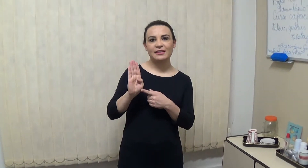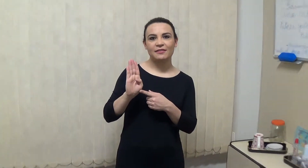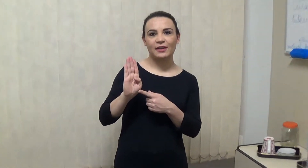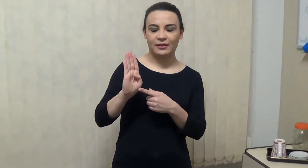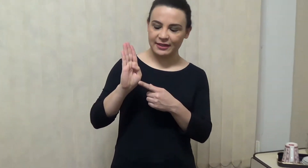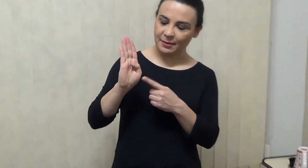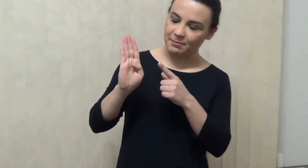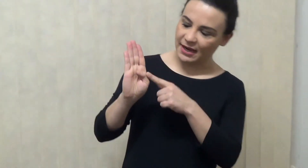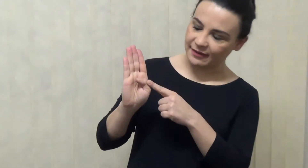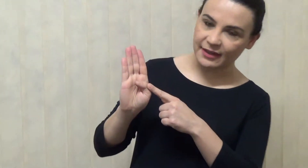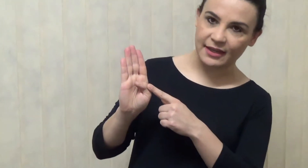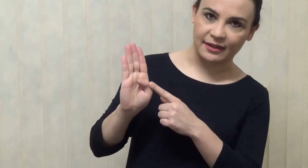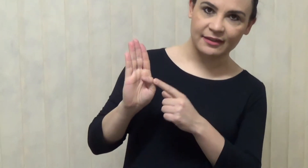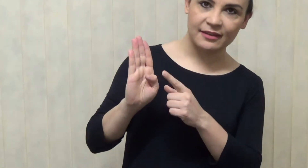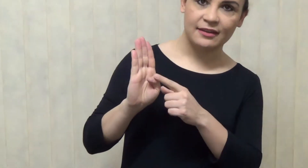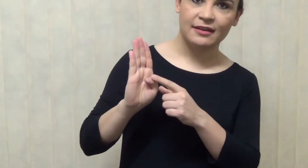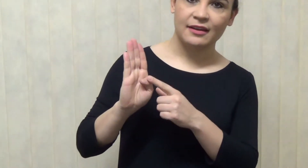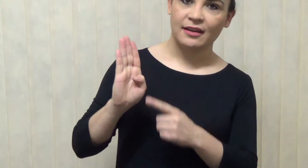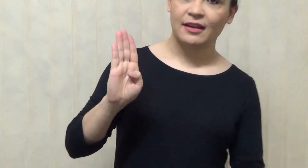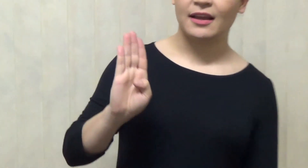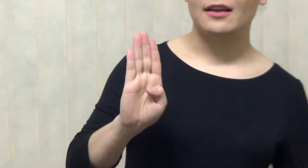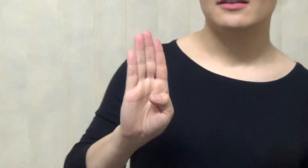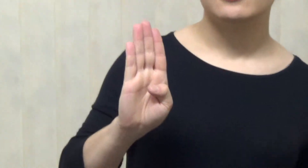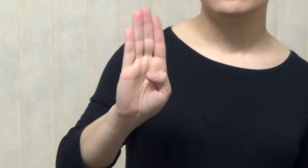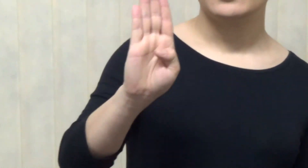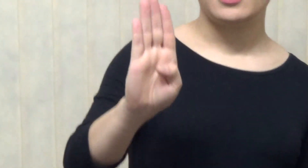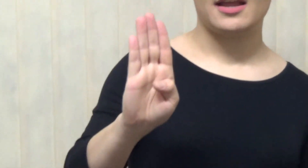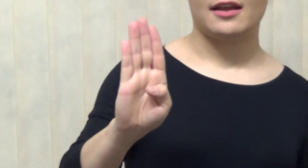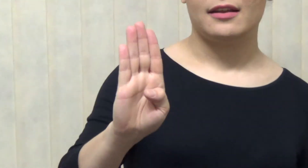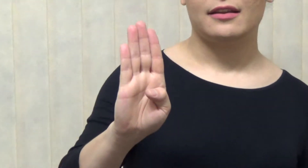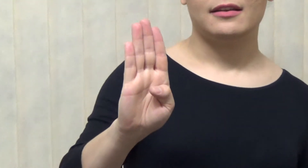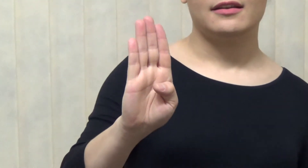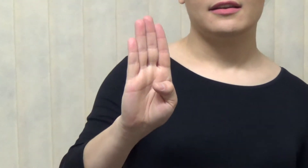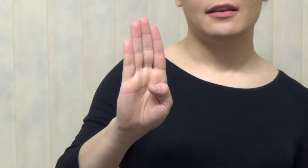a letra B, desculpe, ela tem que estar bem próxima